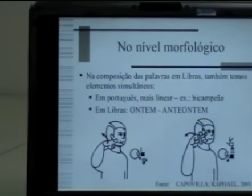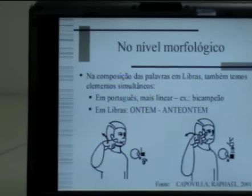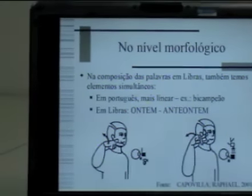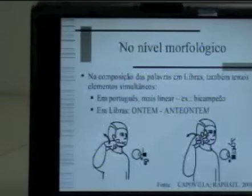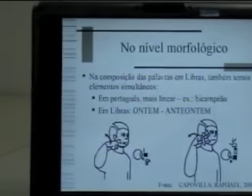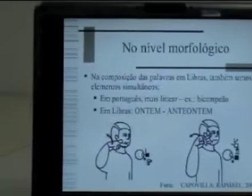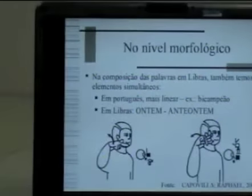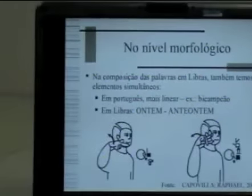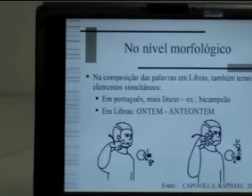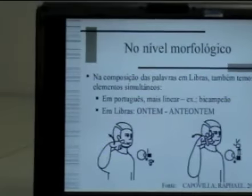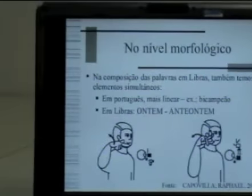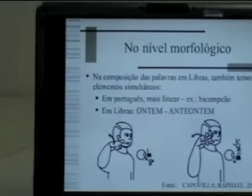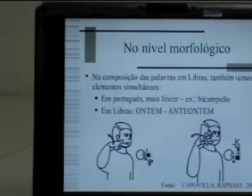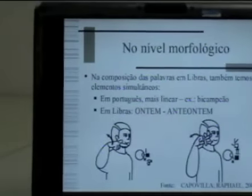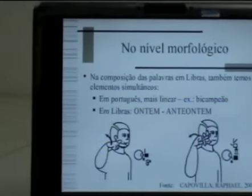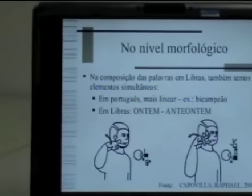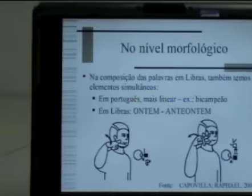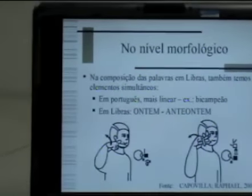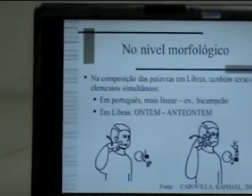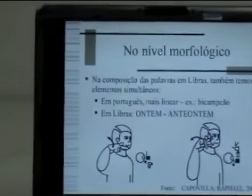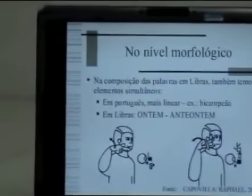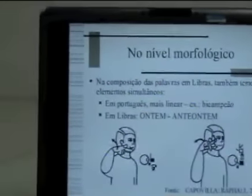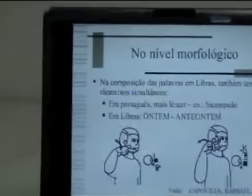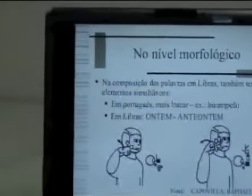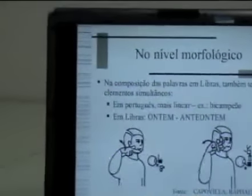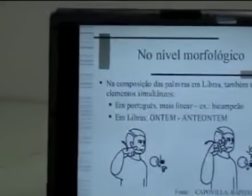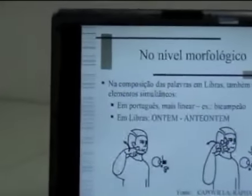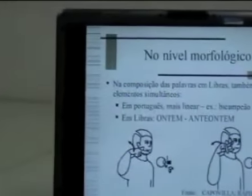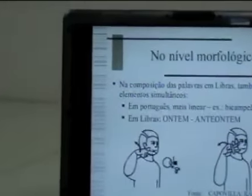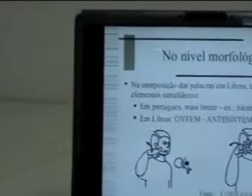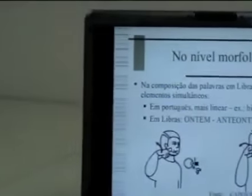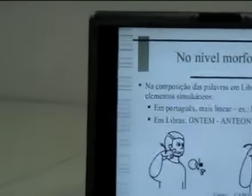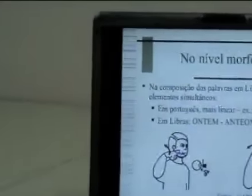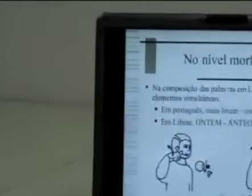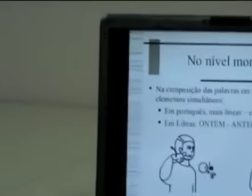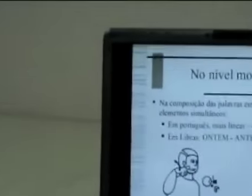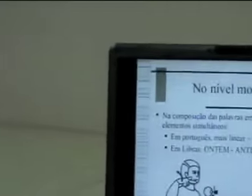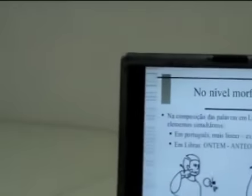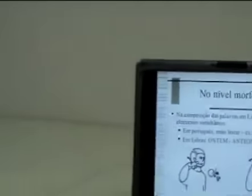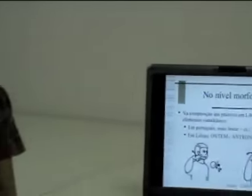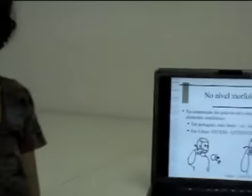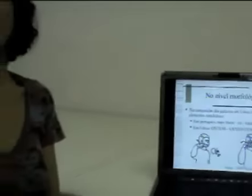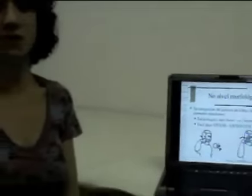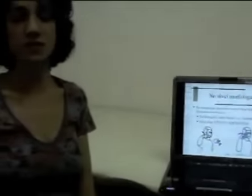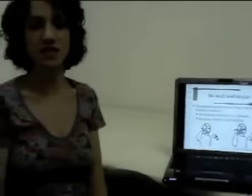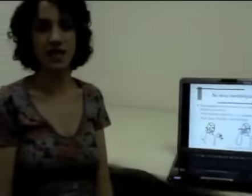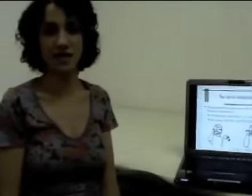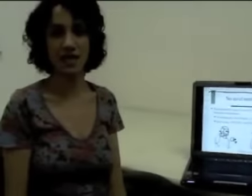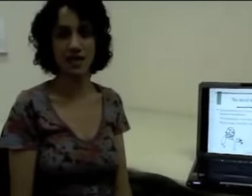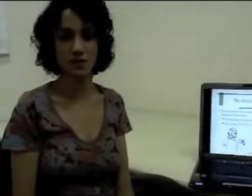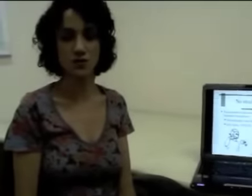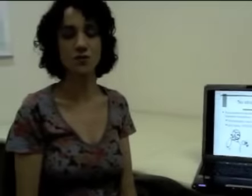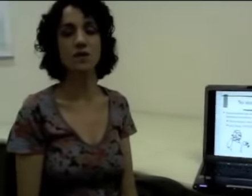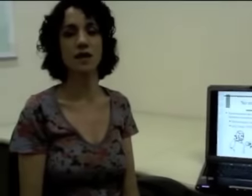mas unidades mínimas com significado. Então vamos buscar um exemplo na língua portuguesa pra podermos entender isso.